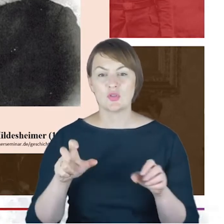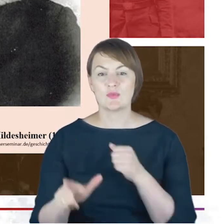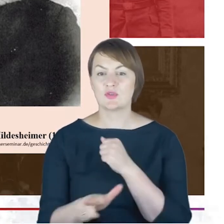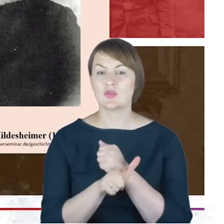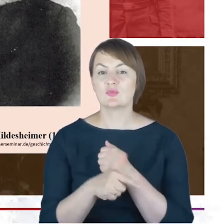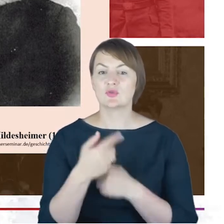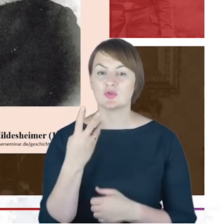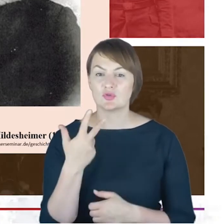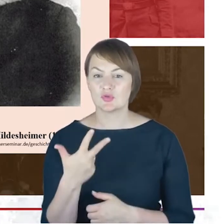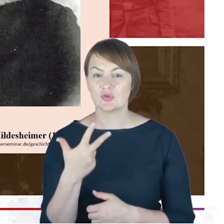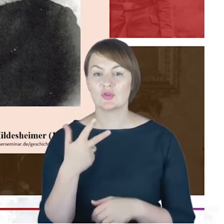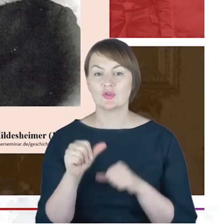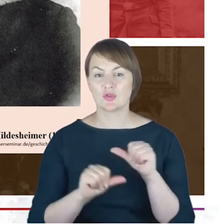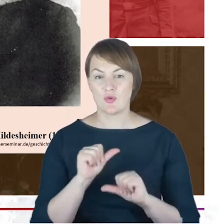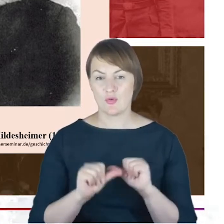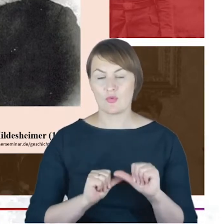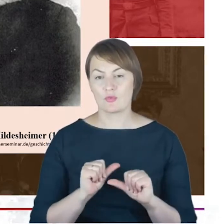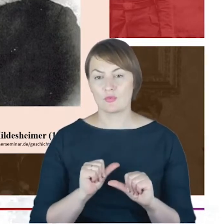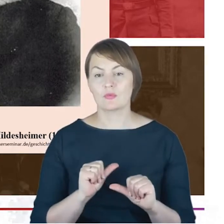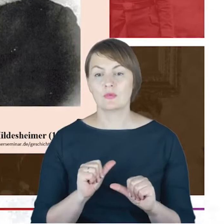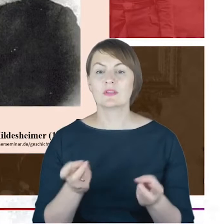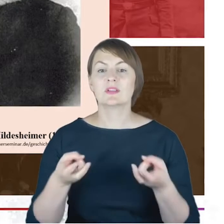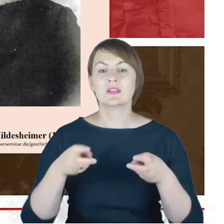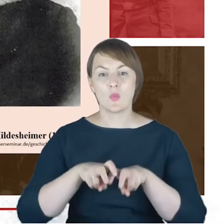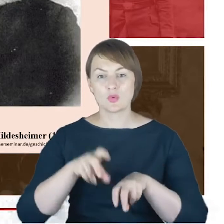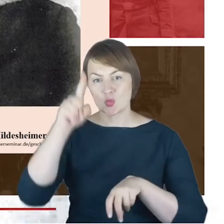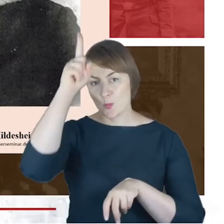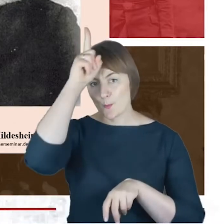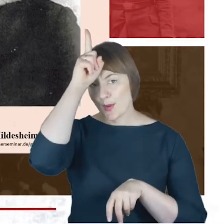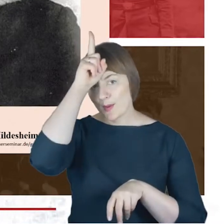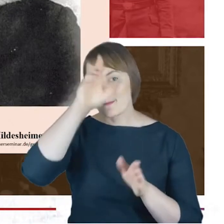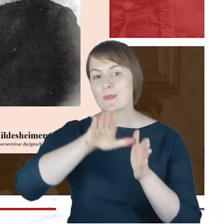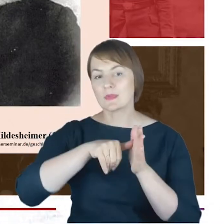Azriel Hildesheimer założył w Berlinie seminarium rabinackie.